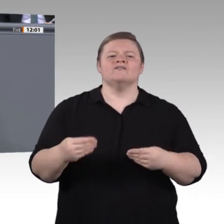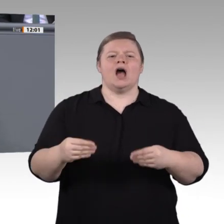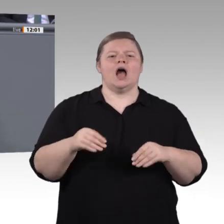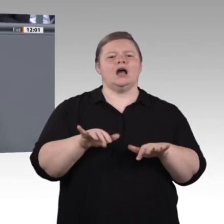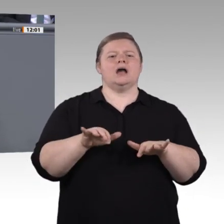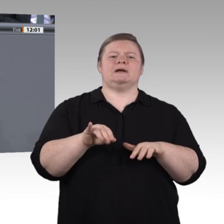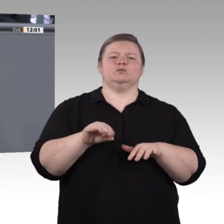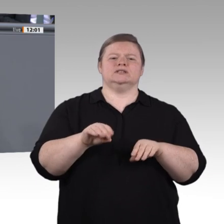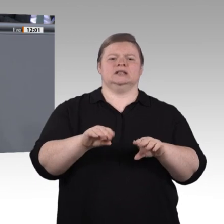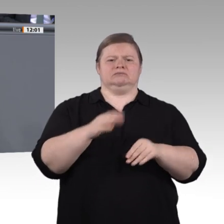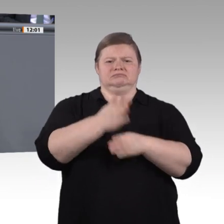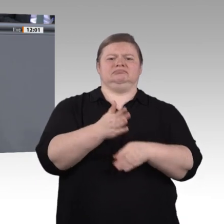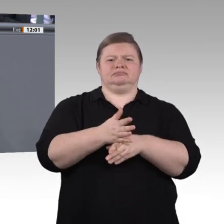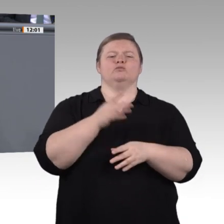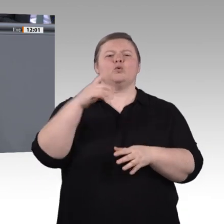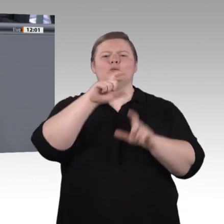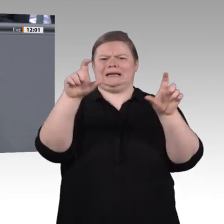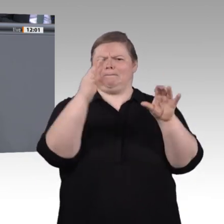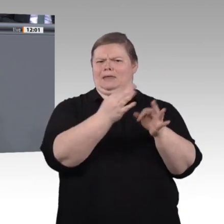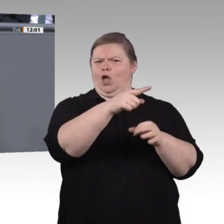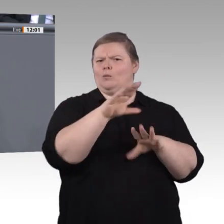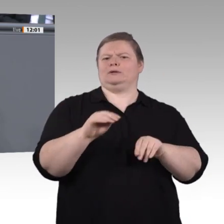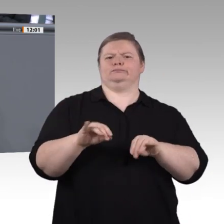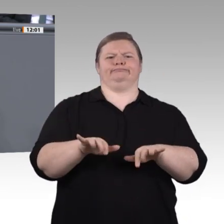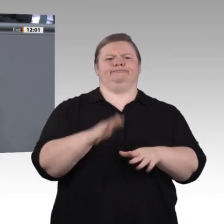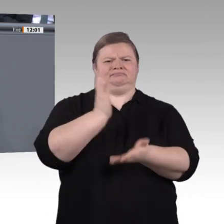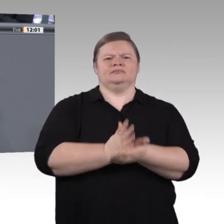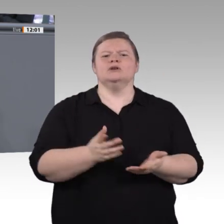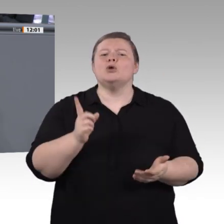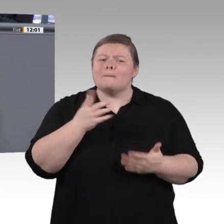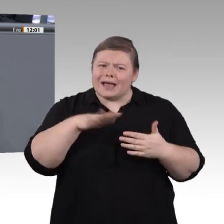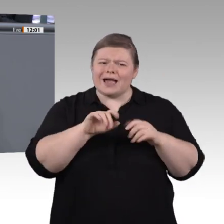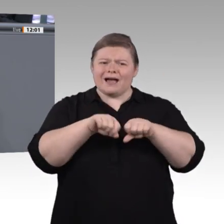sein, das Arbeiten und Wirtschaften der Zukunft im wahrsten Sinne des Wortes nachhaltig